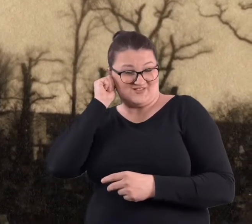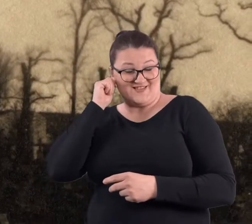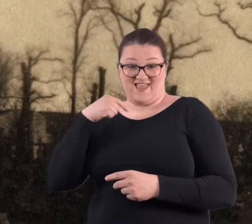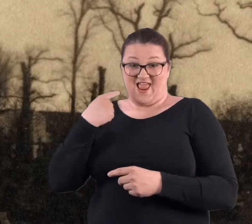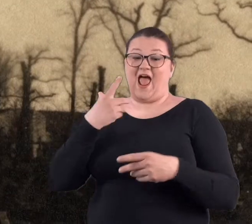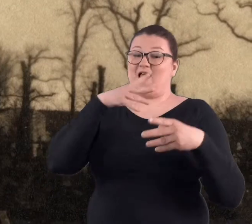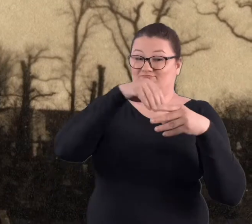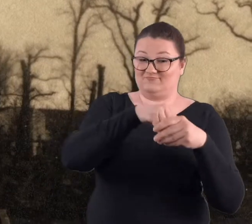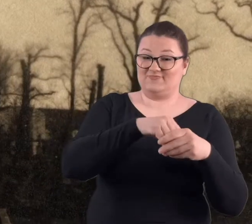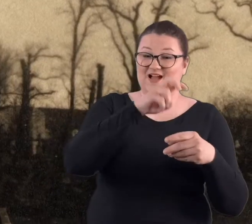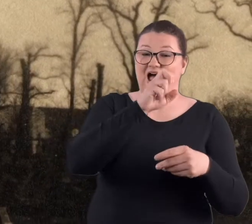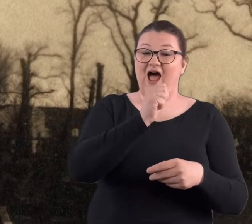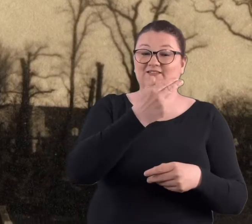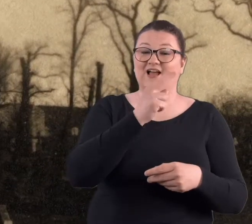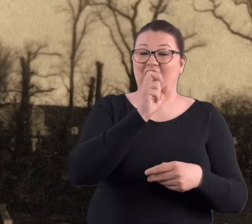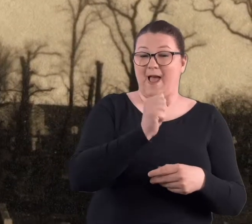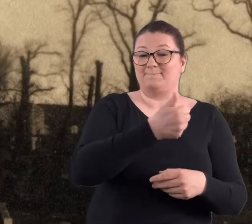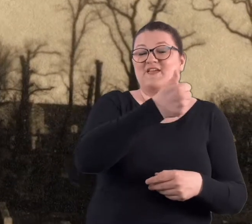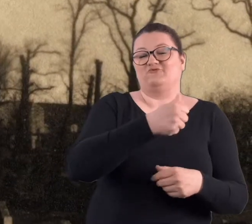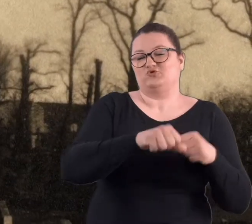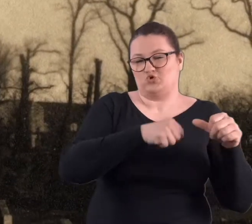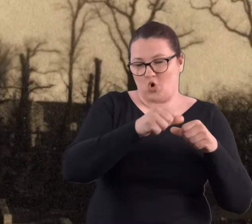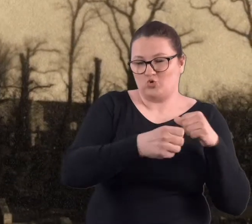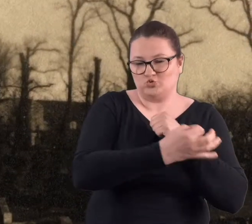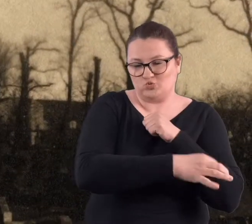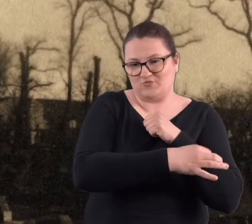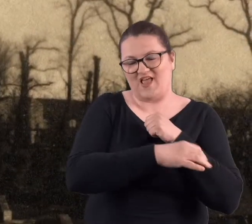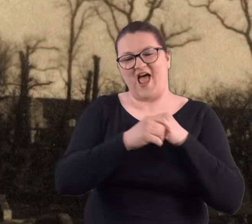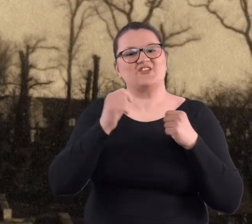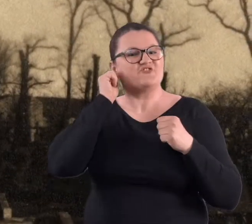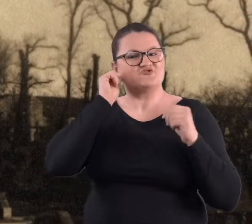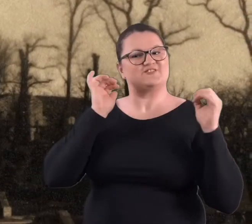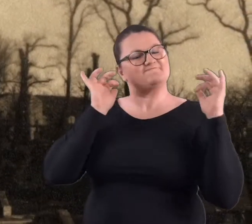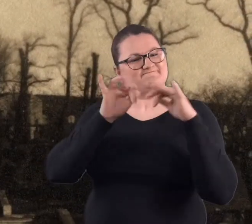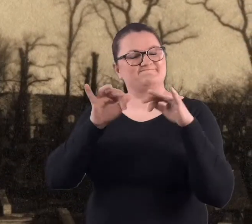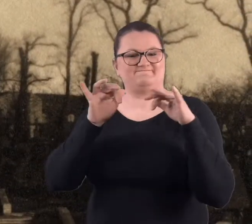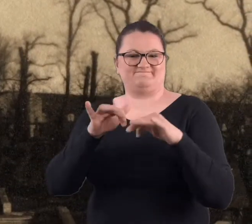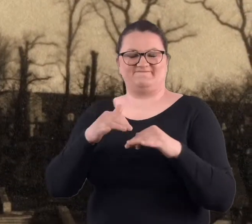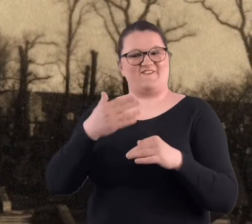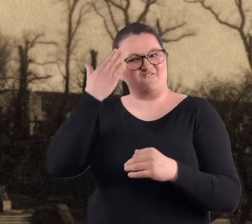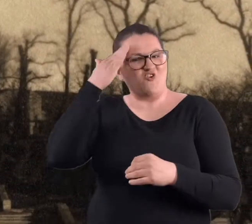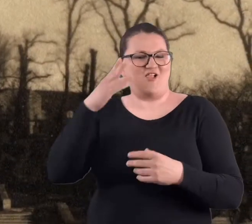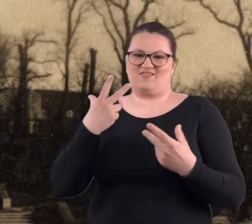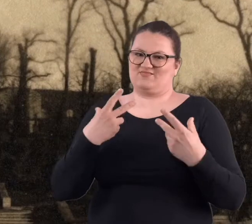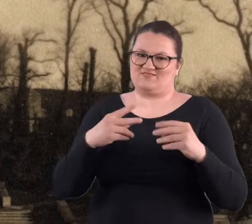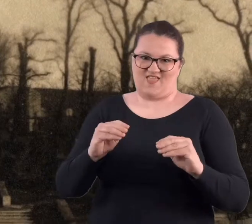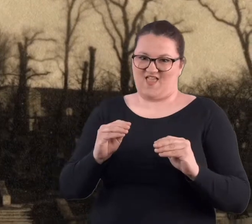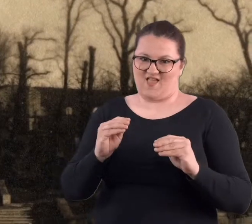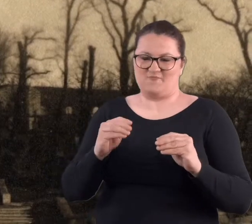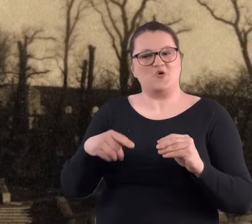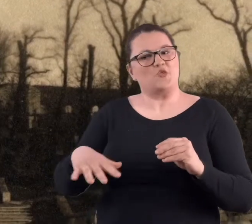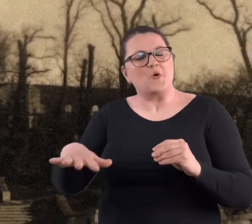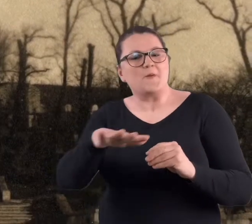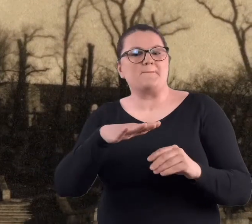Ja mieszkałam wtedy w Hance [akademik] na pierwszym roku, wolały tam nie chodzić, bo to takie miejsce było właśnie..